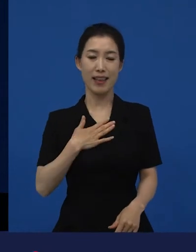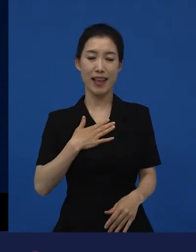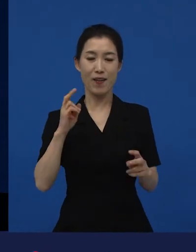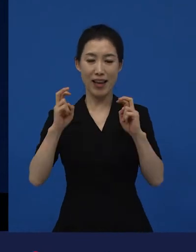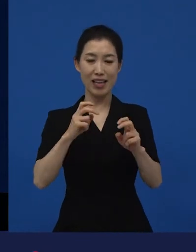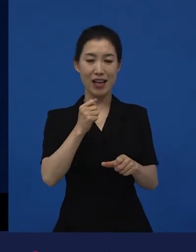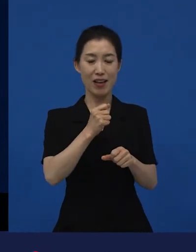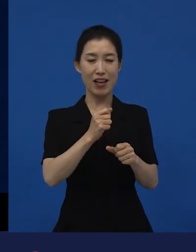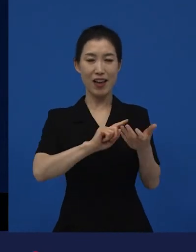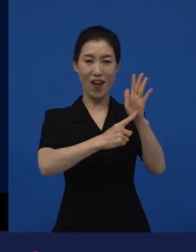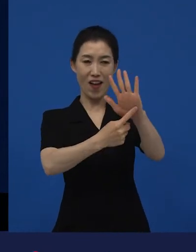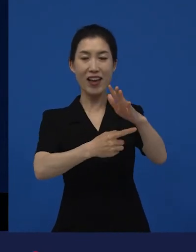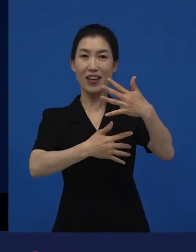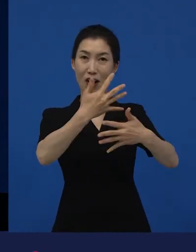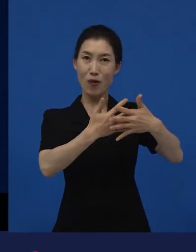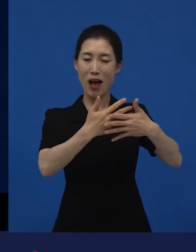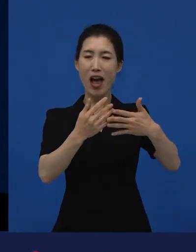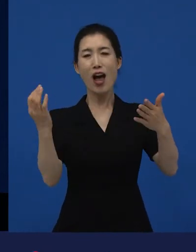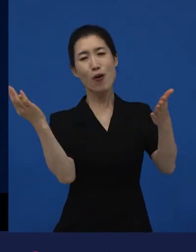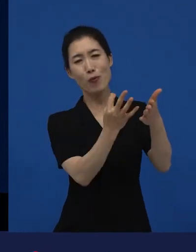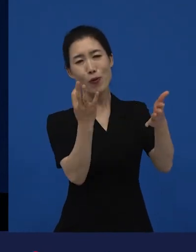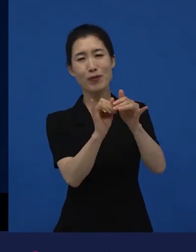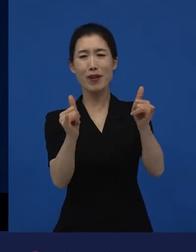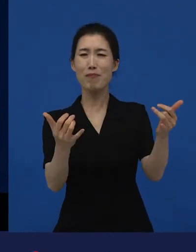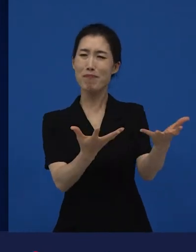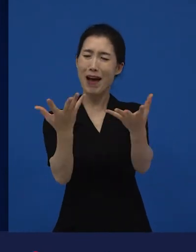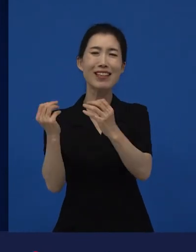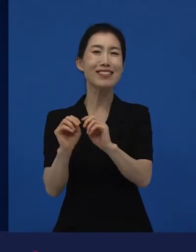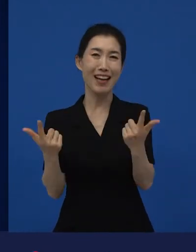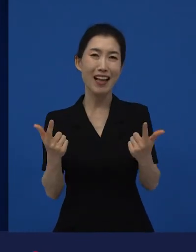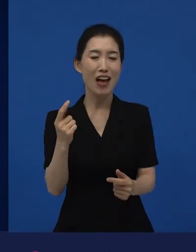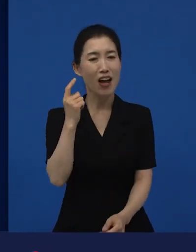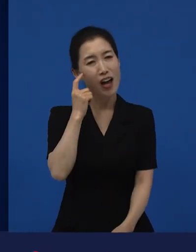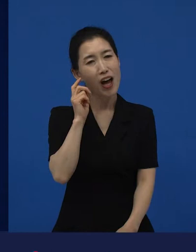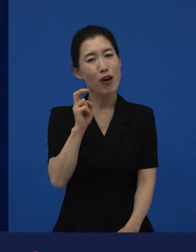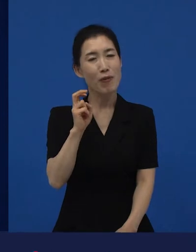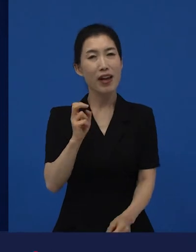다양성 영화들을 보지는 못하는 것 같아요. 기회가 없기도 하고.